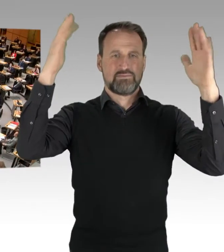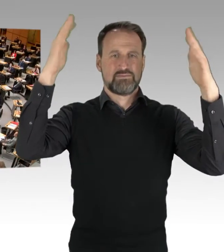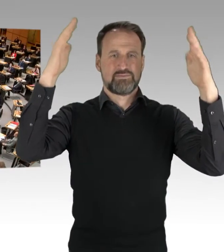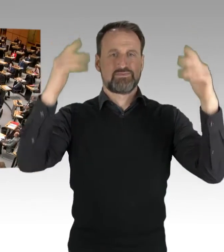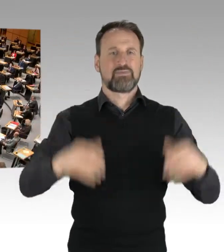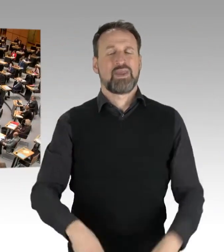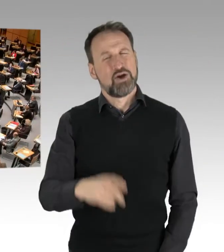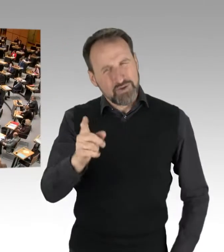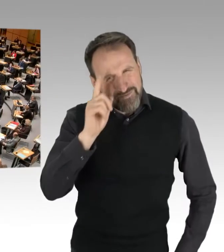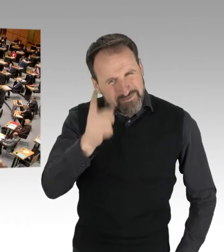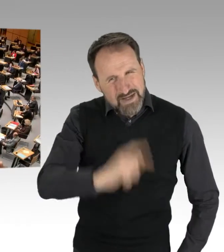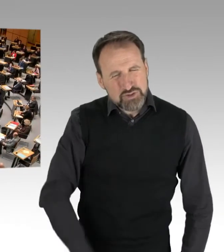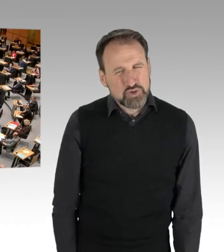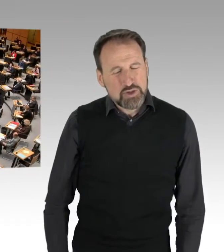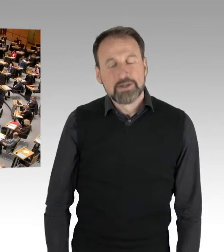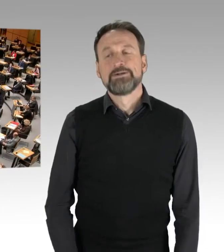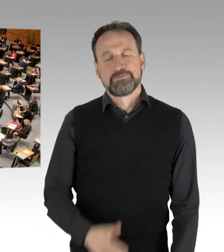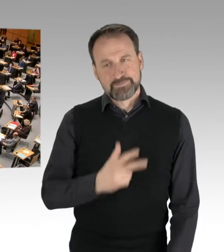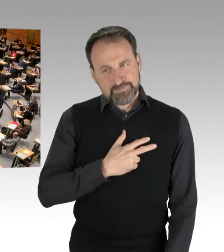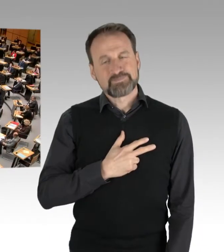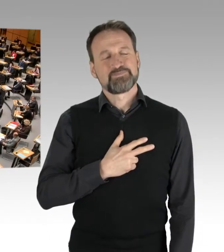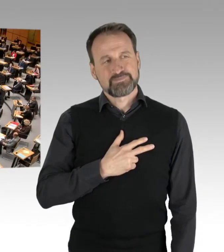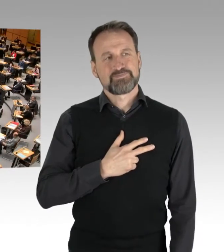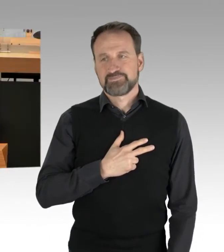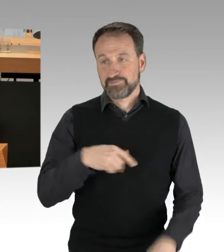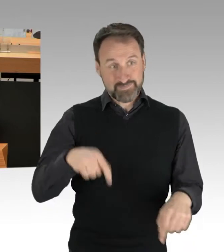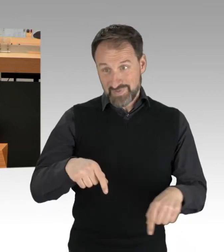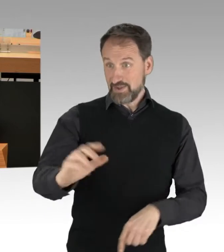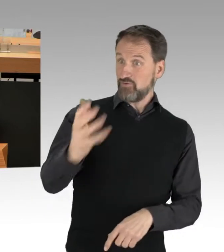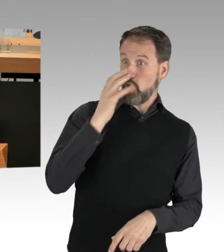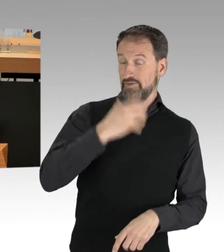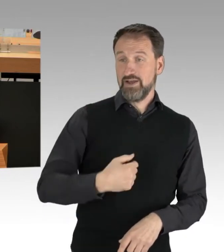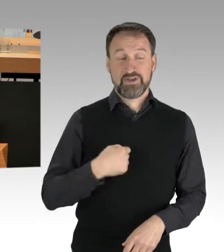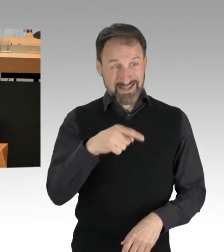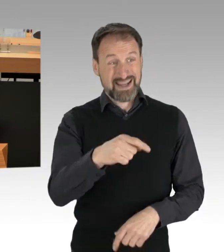Wissen Sie, ich lasse mir auch nicht vorwerfen, dass es linke Extremisten sind, die da auf die Straße gehen,